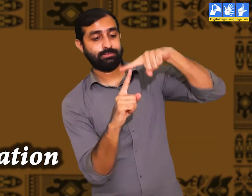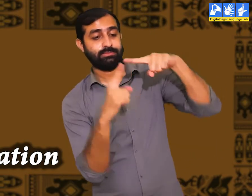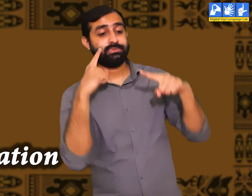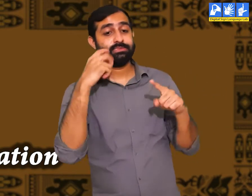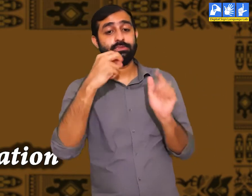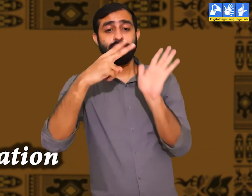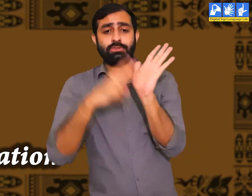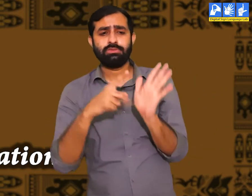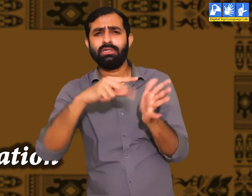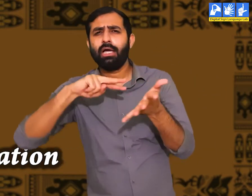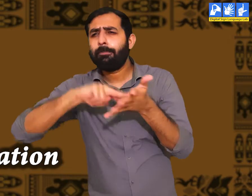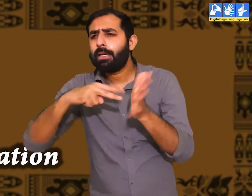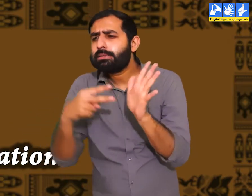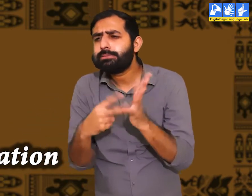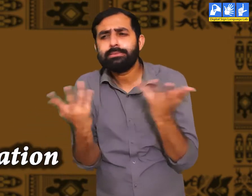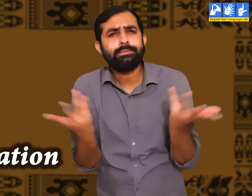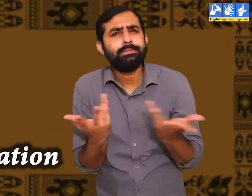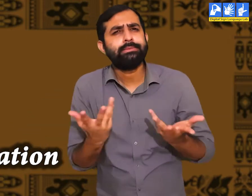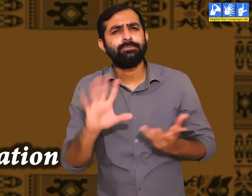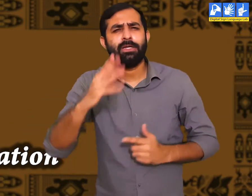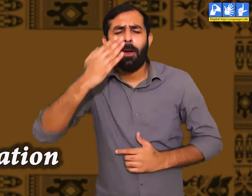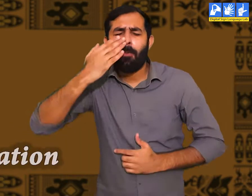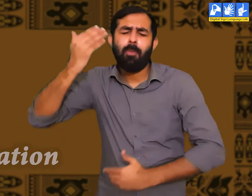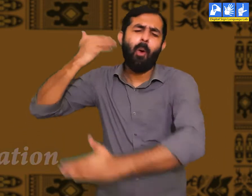जिसे हम सभ्यता कहतें हैं। इसका क्या अर्थ हैं ?